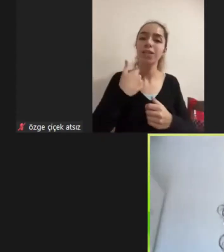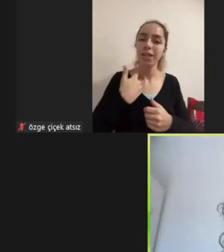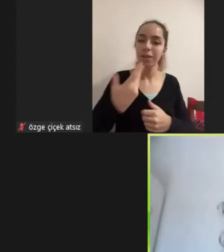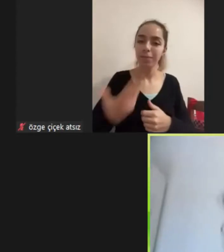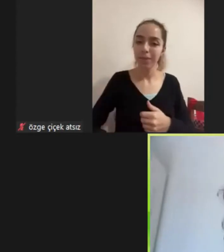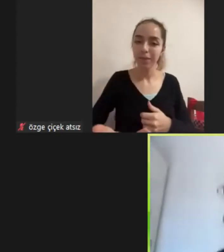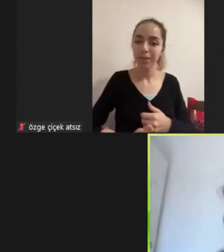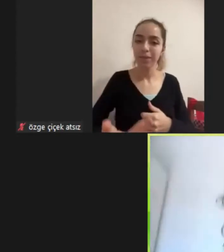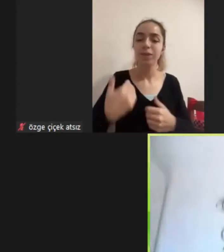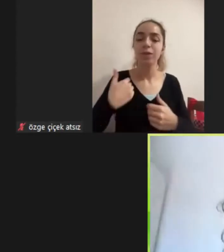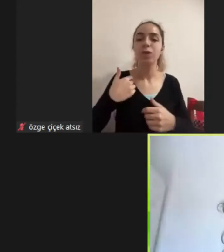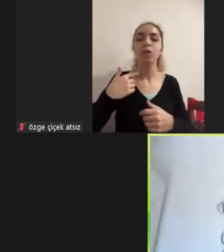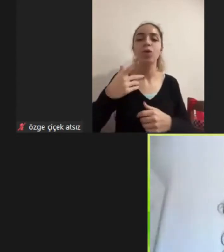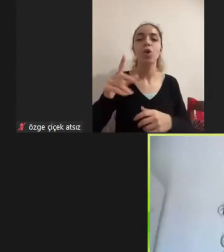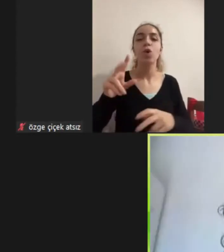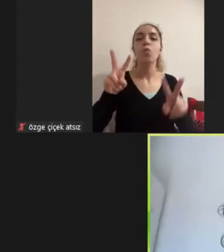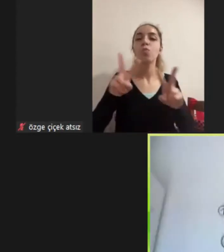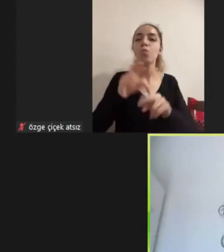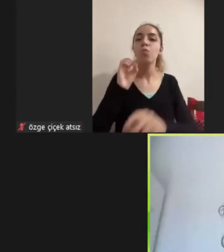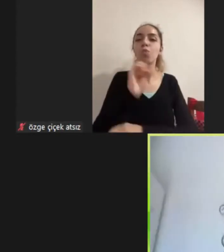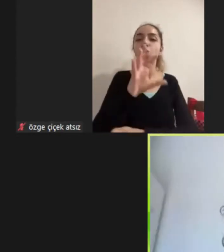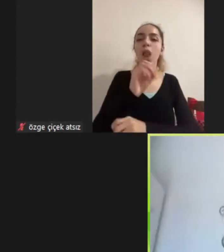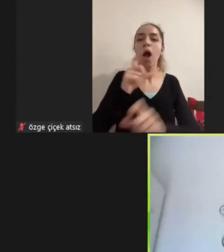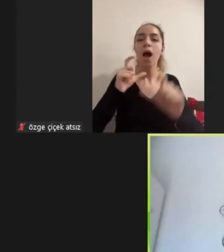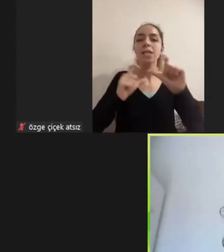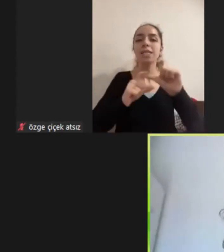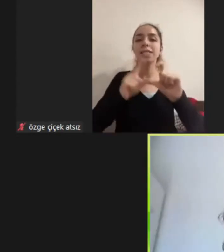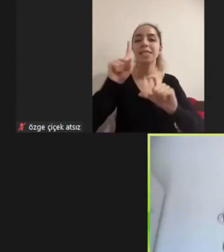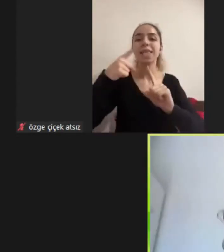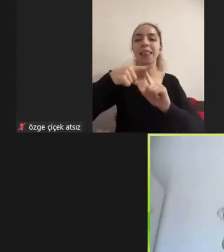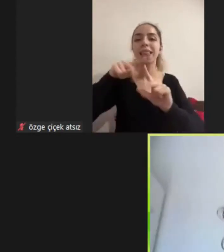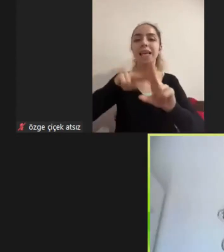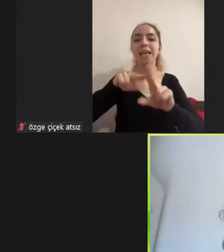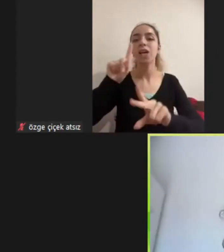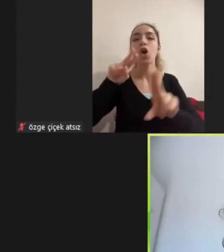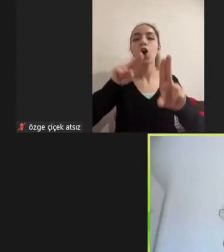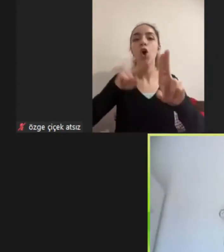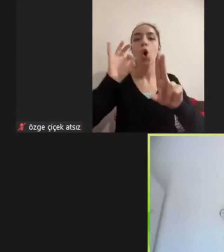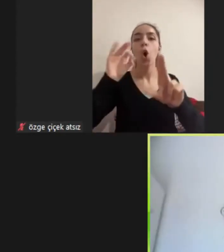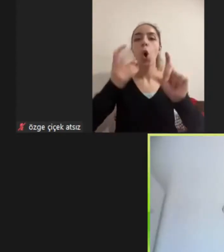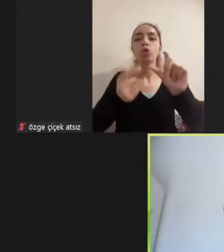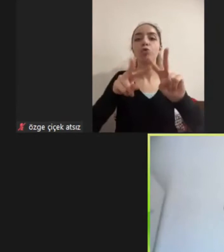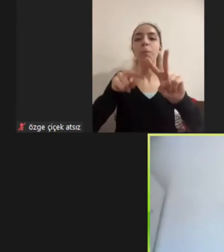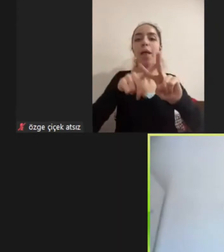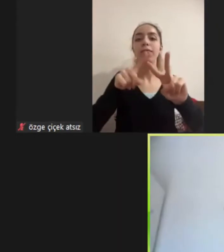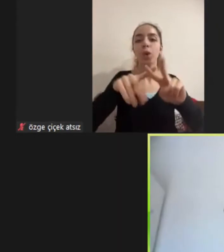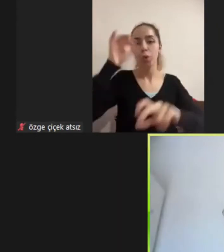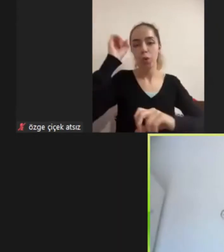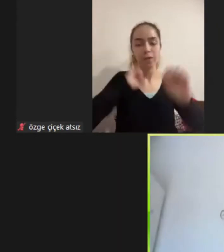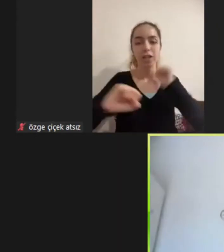Muğla Sıtkı Koçman üniversitesinde Çalışma ekonomisi bölümünde doktora yapıyorum Aynı zamanda çeşitli